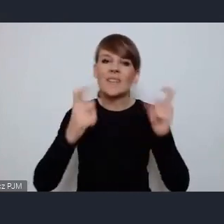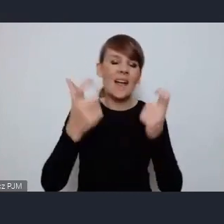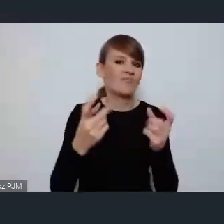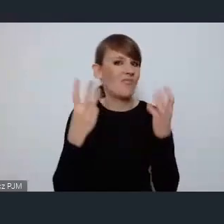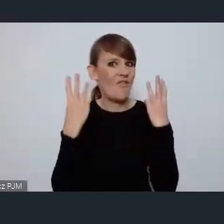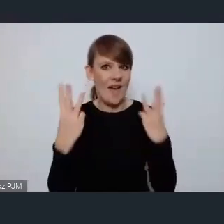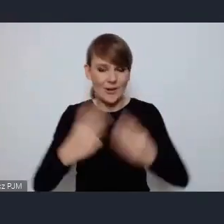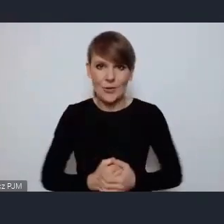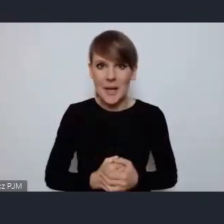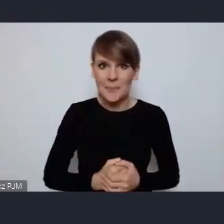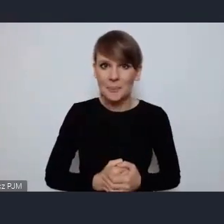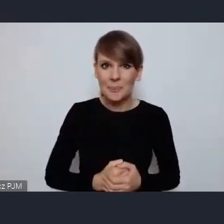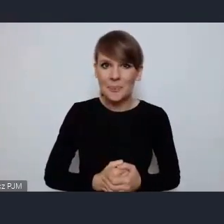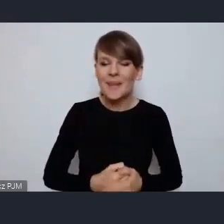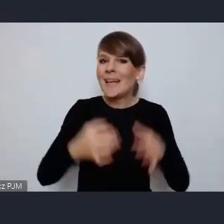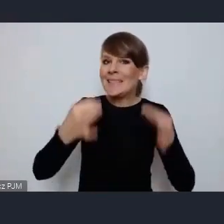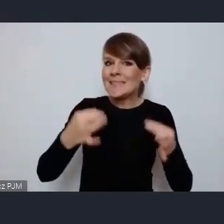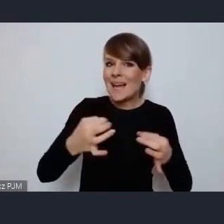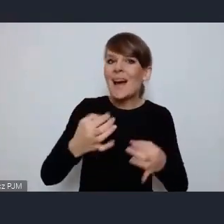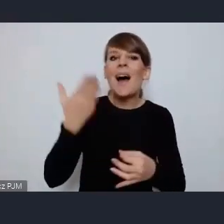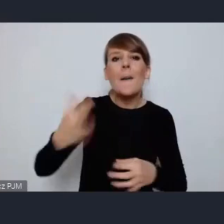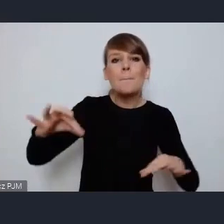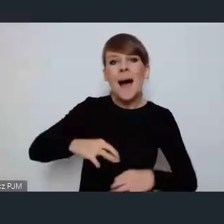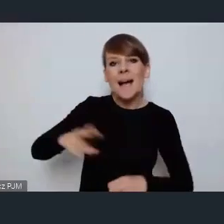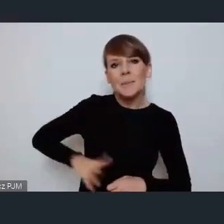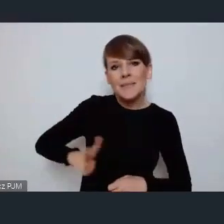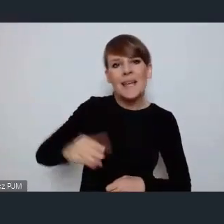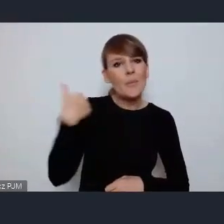mówiła w swoim bardzo ciekawym wystąpieniu o karcie lipskiej